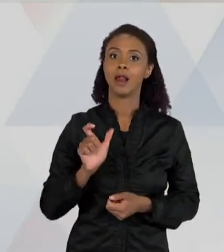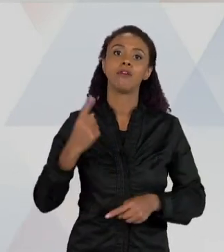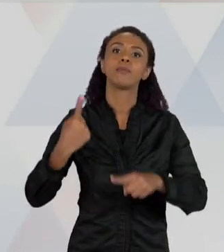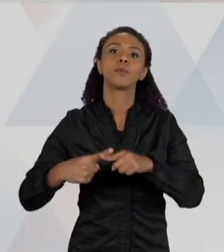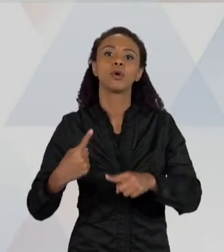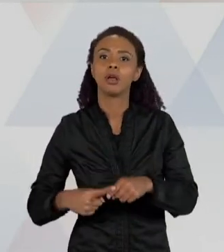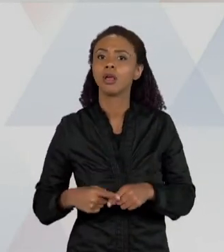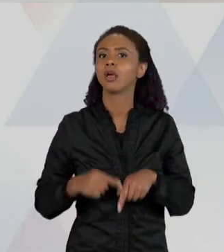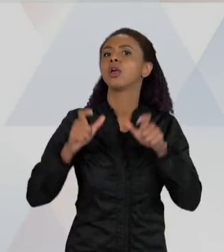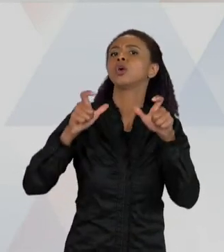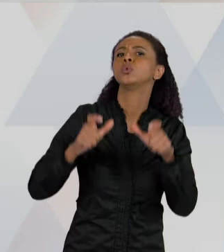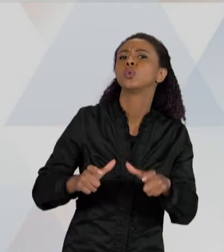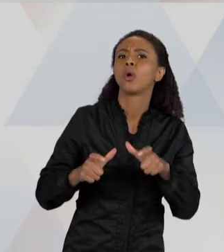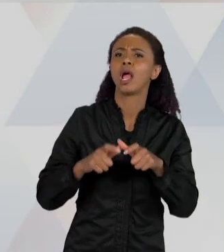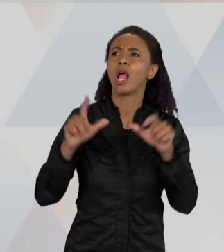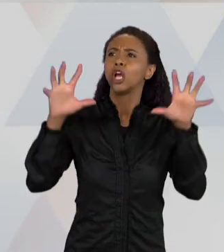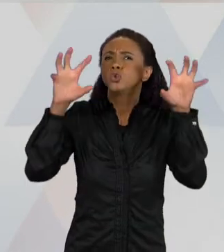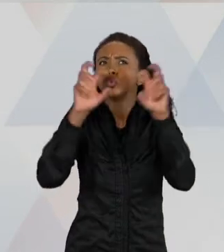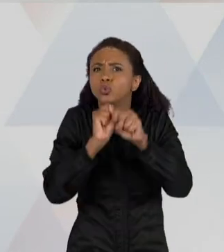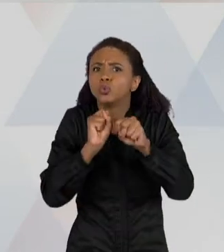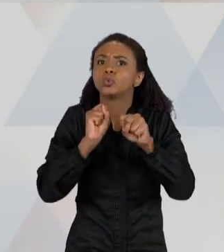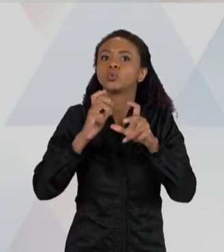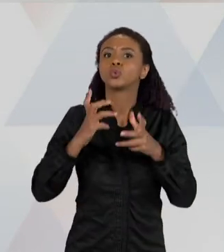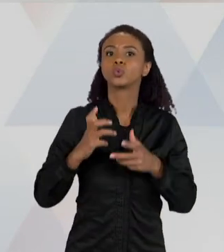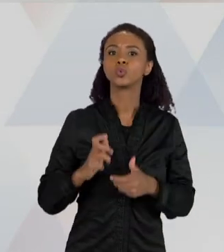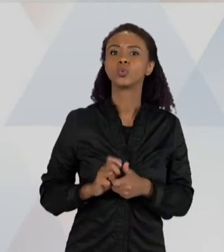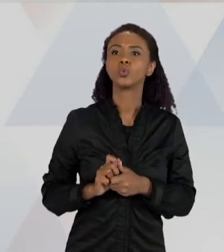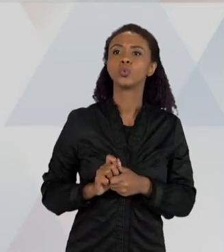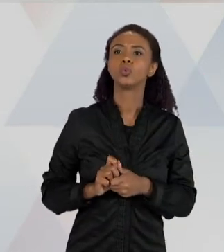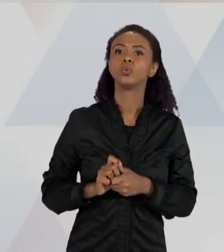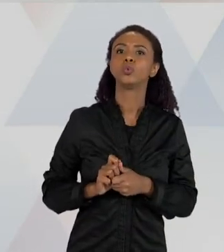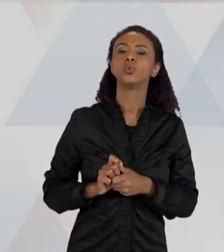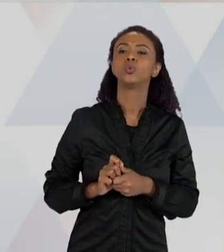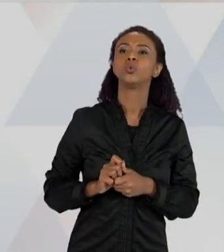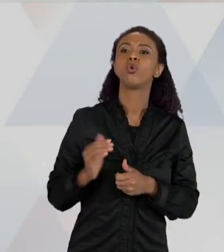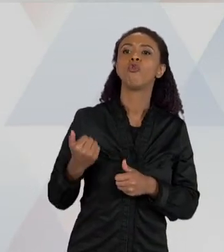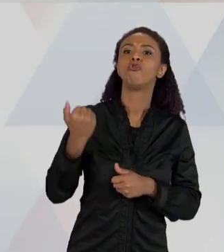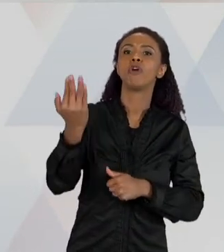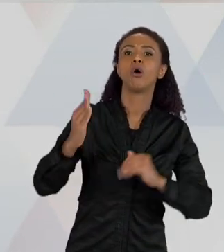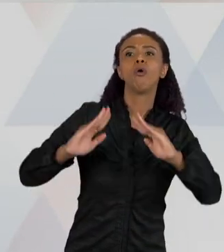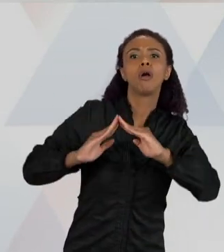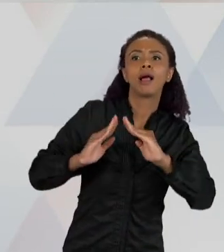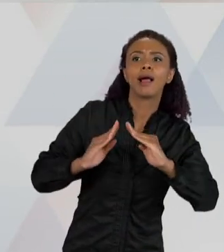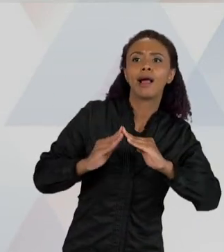A IDEIA DE QUE ESTÁ APARECENDO PARA